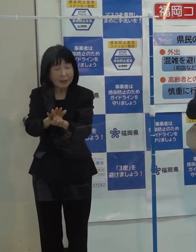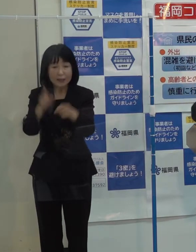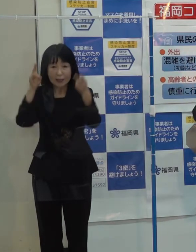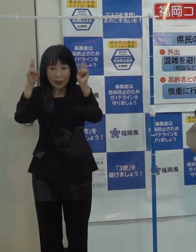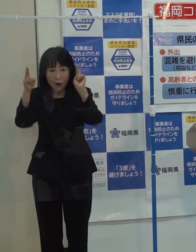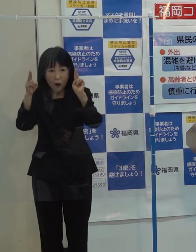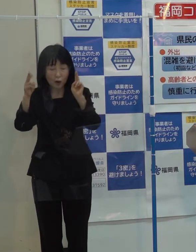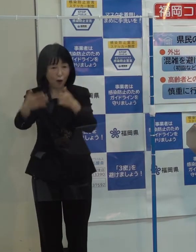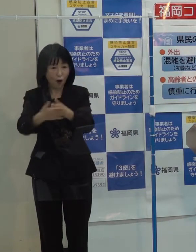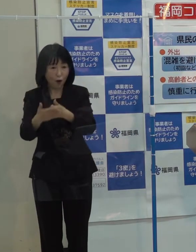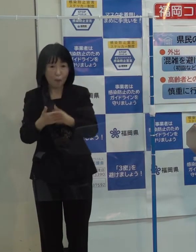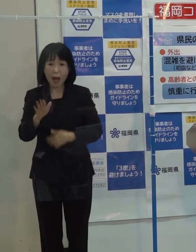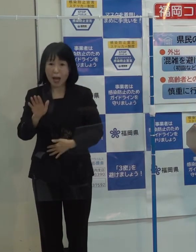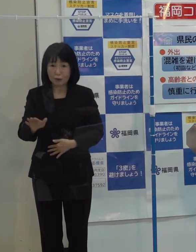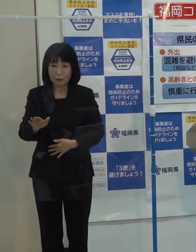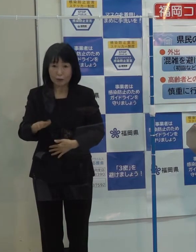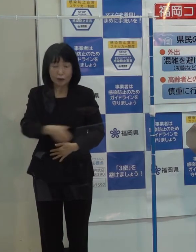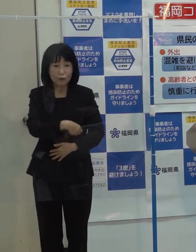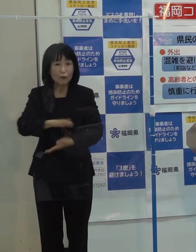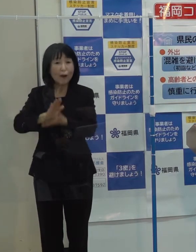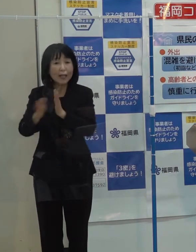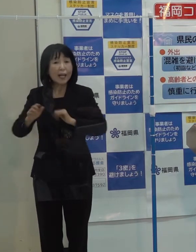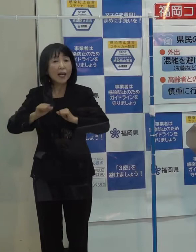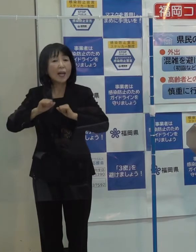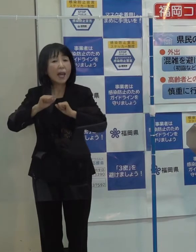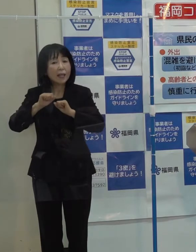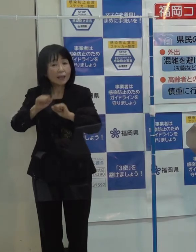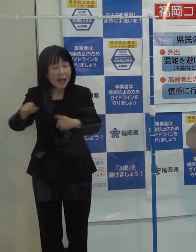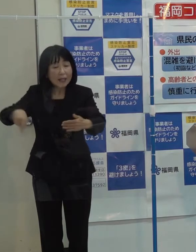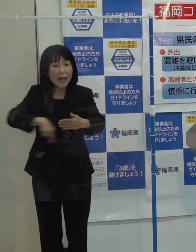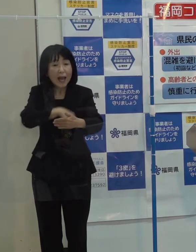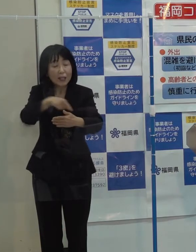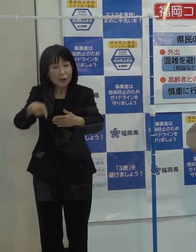そういった県が今までやってきたところをもっと研ぎ澄ませていきたい